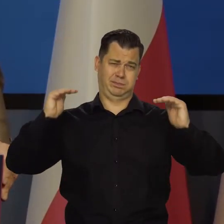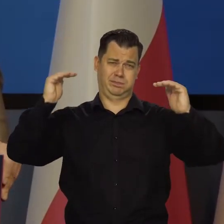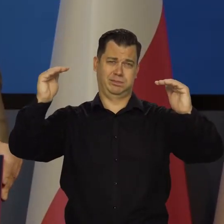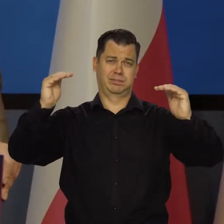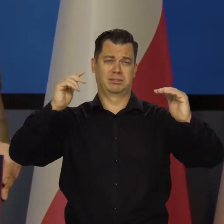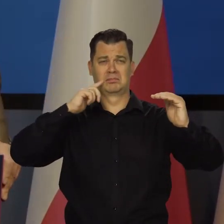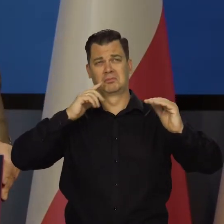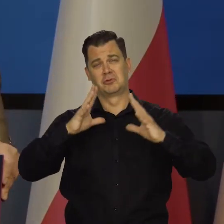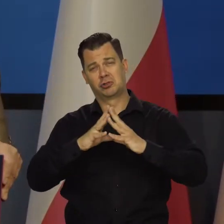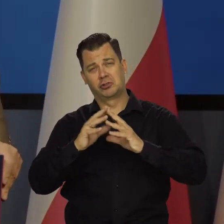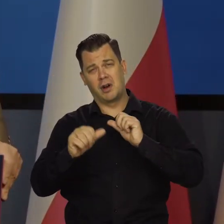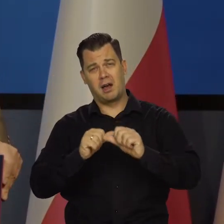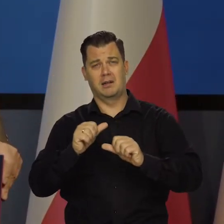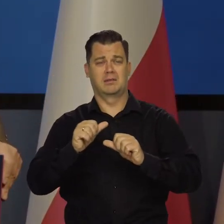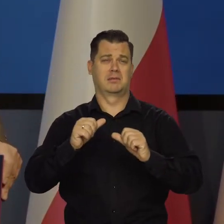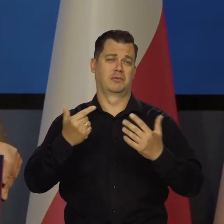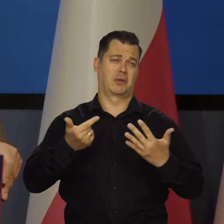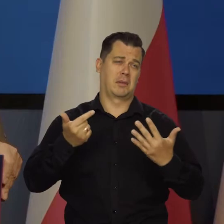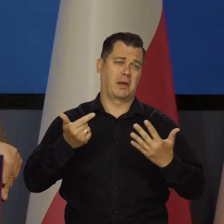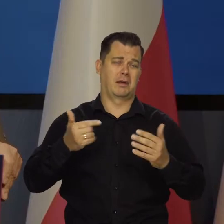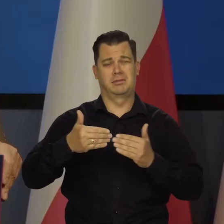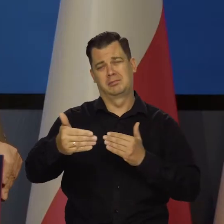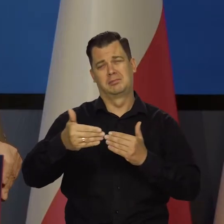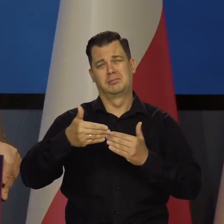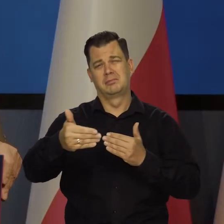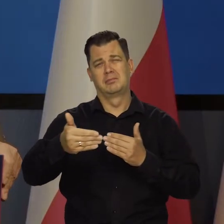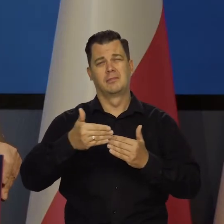może siedem, może 11. Ale to jest ta dekada, powiedzmy.